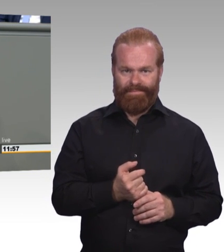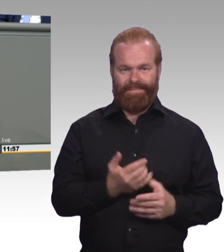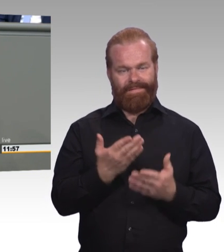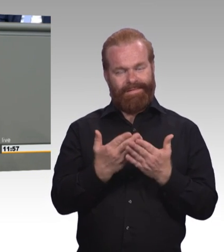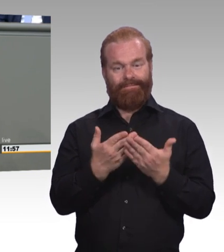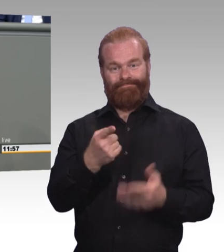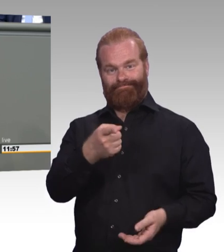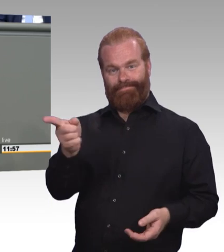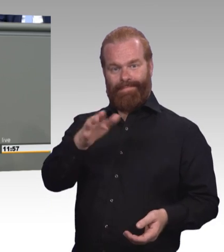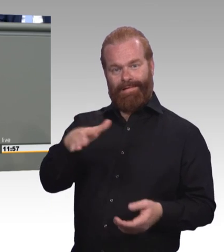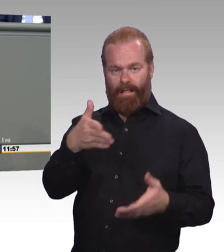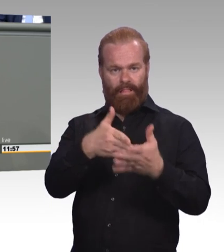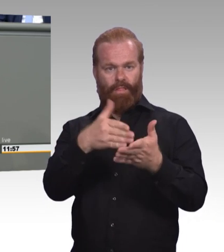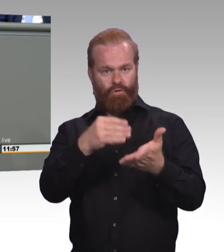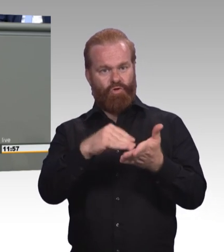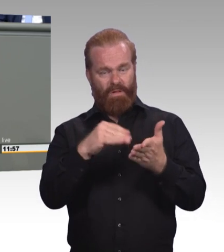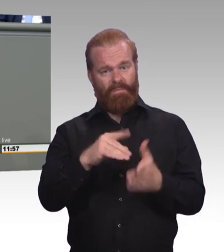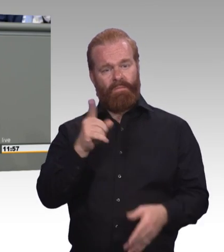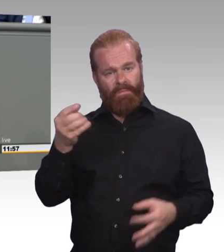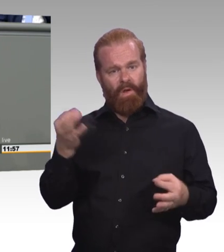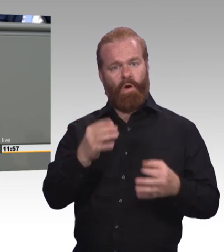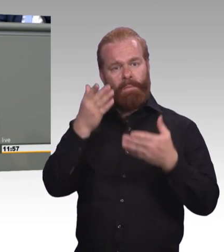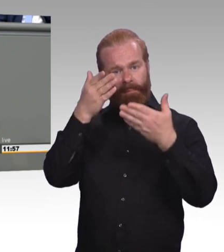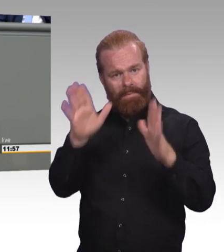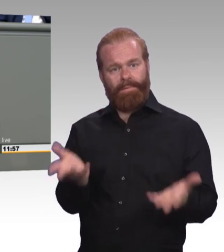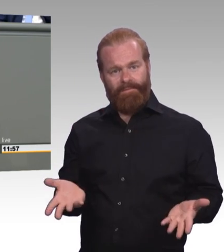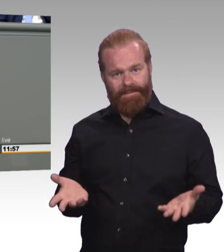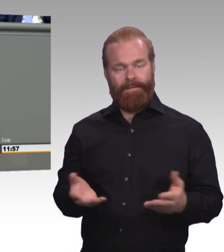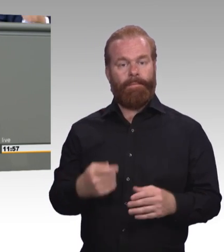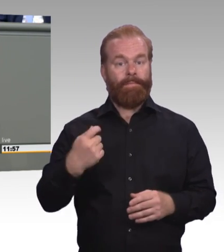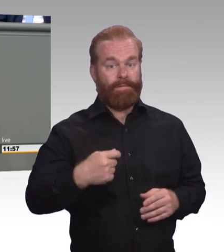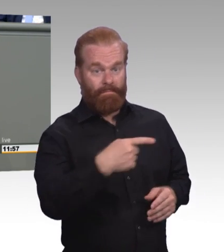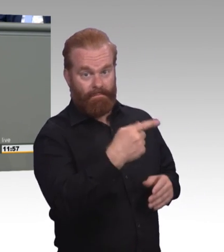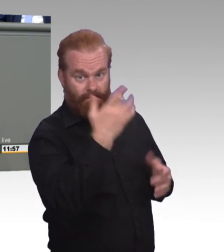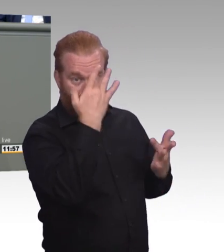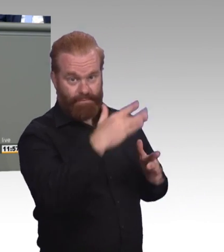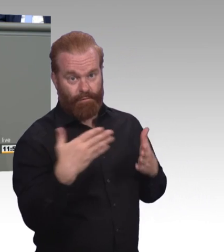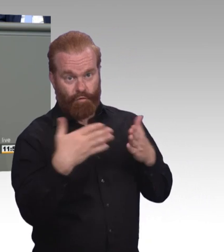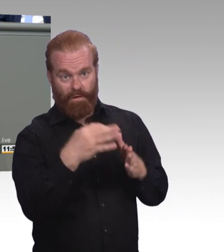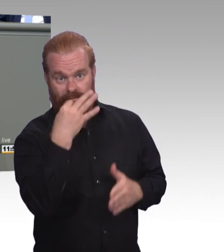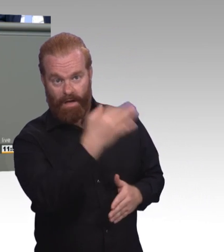Drei Punkte will ich nennen. Zum Einen wir brauchen deutlich mehr Assistenz und Unterstützung für die jungen Leute selbst,